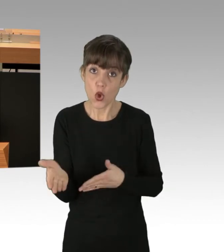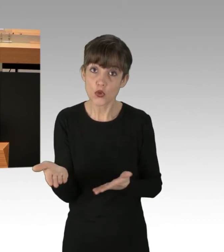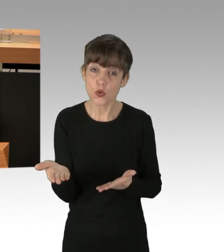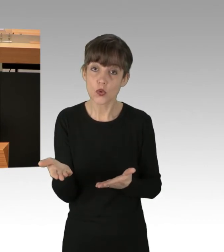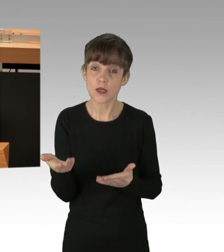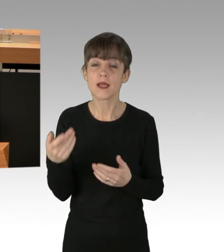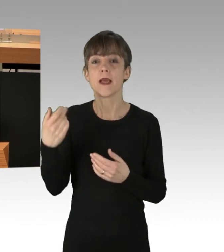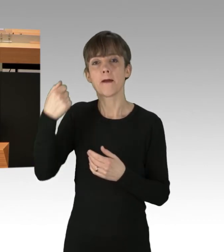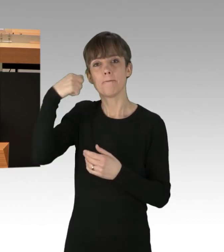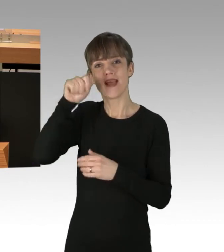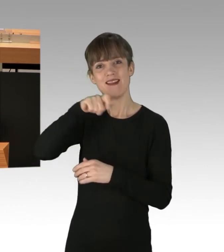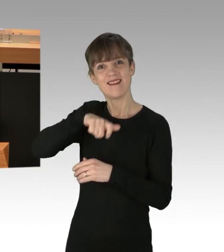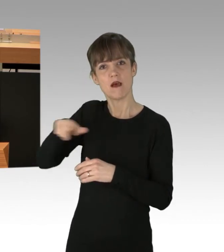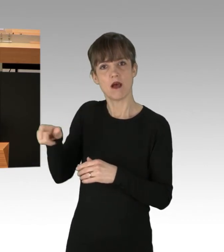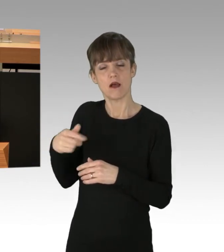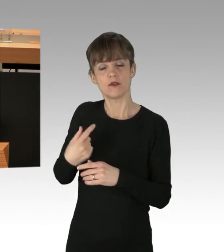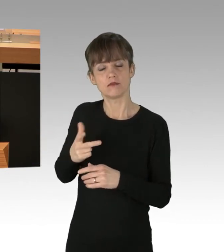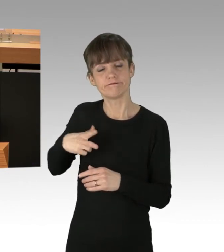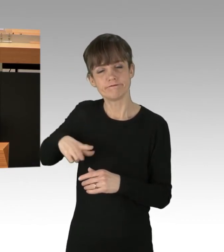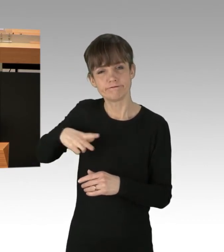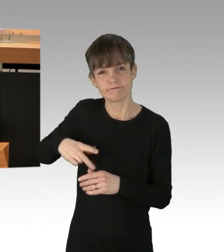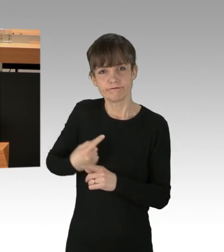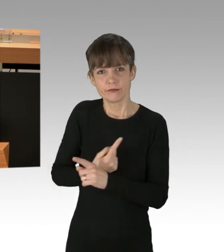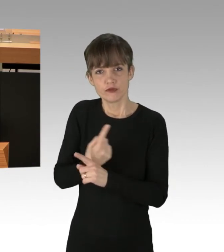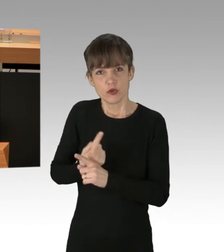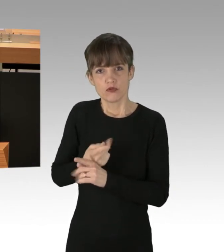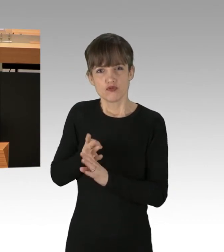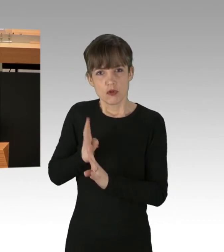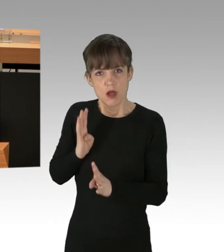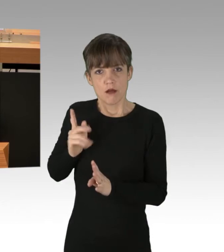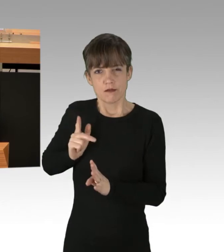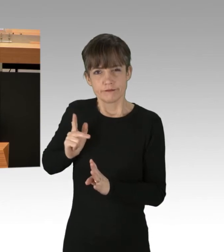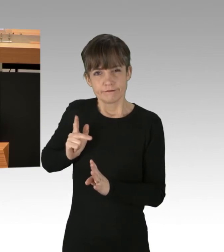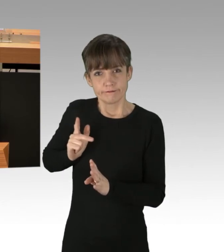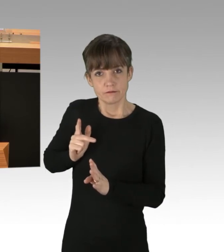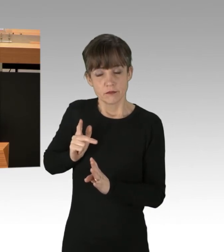die stundenlang im Stau gestanden haben, sicher sehr interessieren. Ich danke für Ihre Aufmerksamkeit.